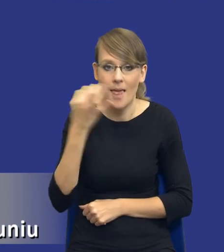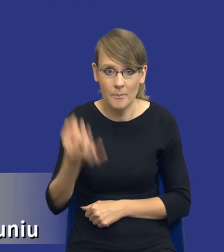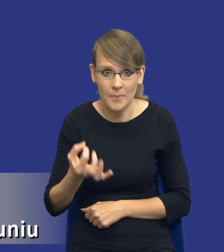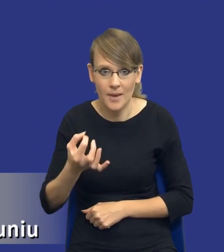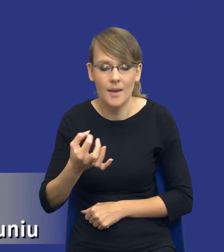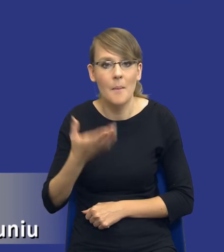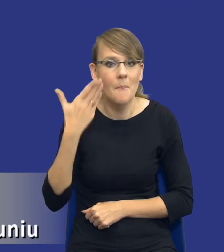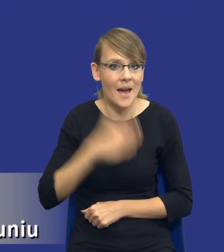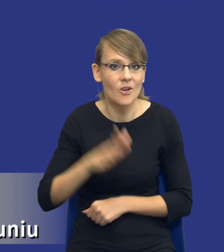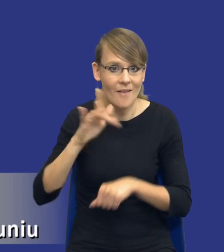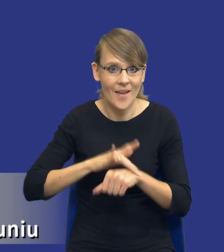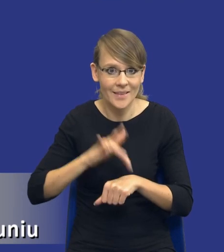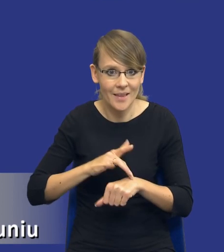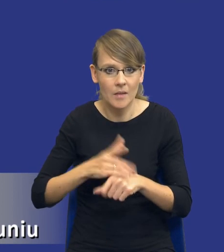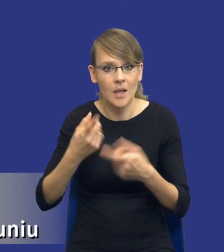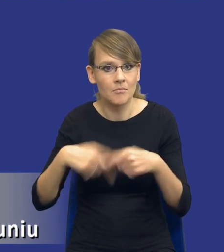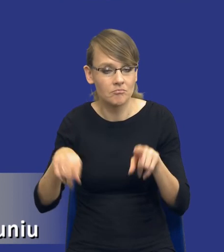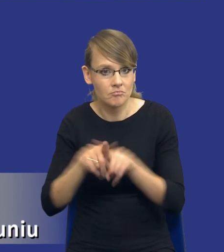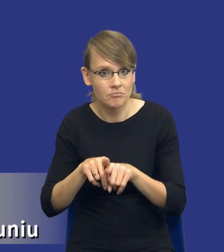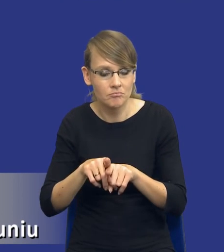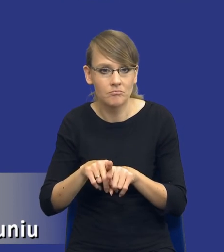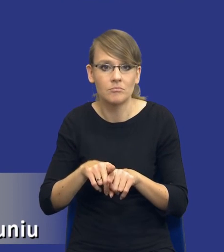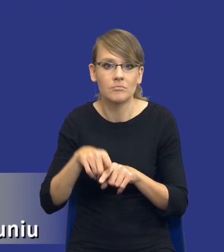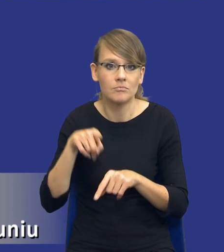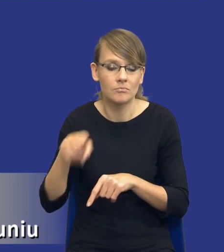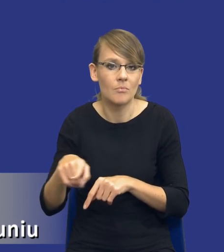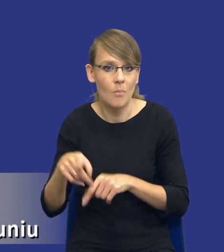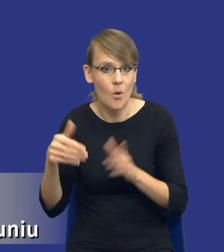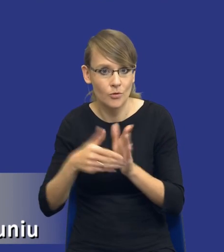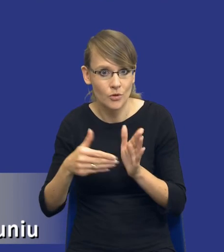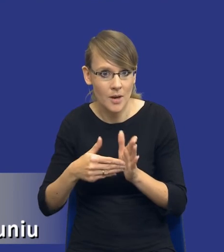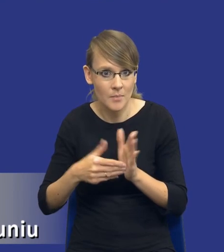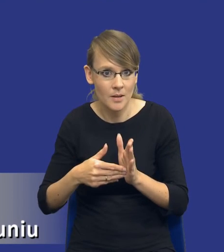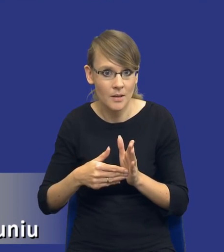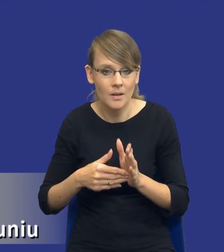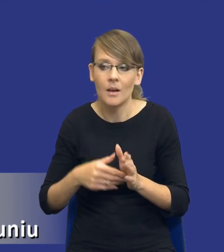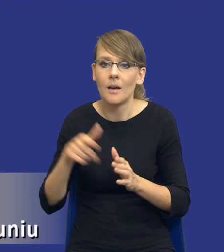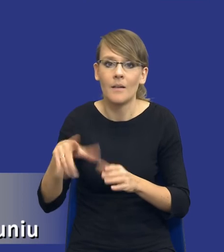efektywny, zrealizować daną czy zaspokoić daną potrzebę poprzez wykorzystanie